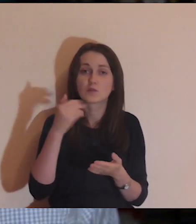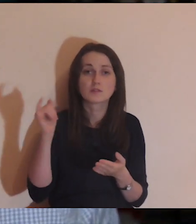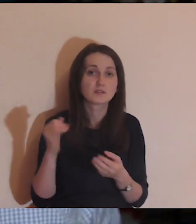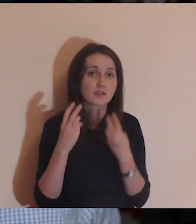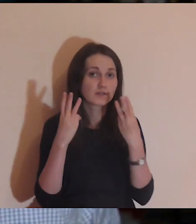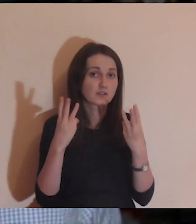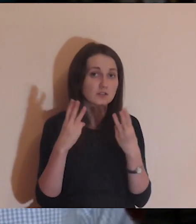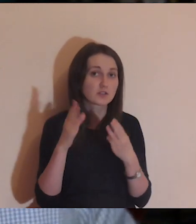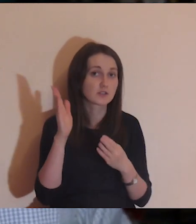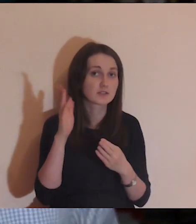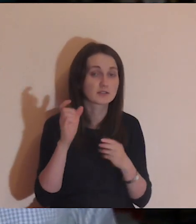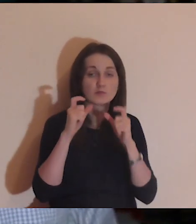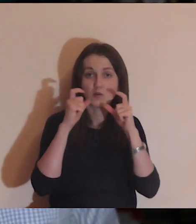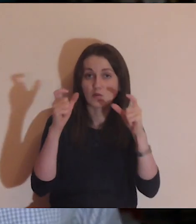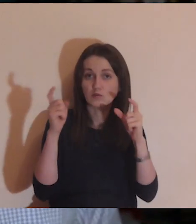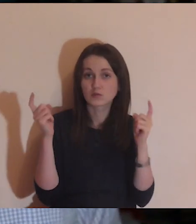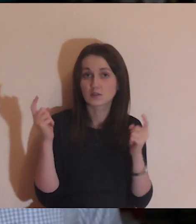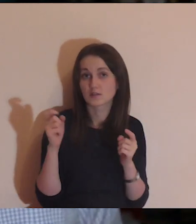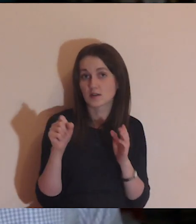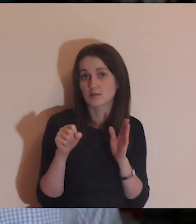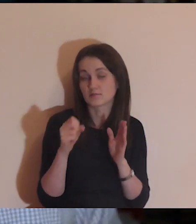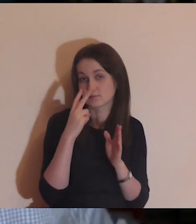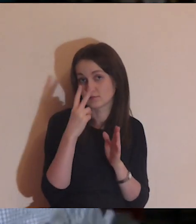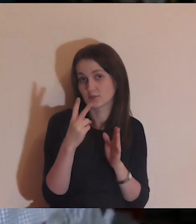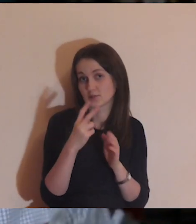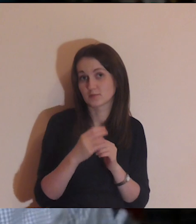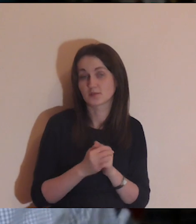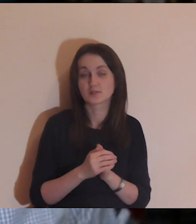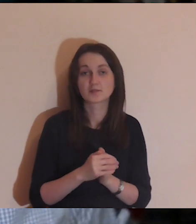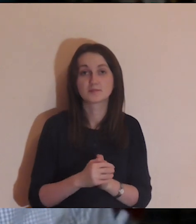w przebiegu tej medytacji a potem widzimy sie jeszcze raz.